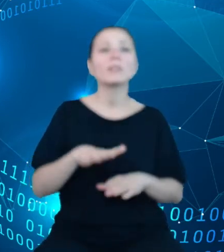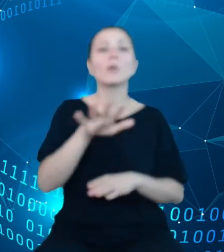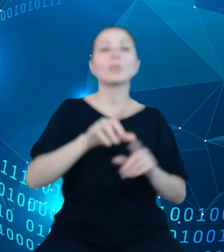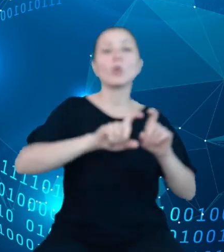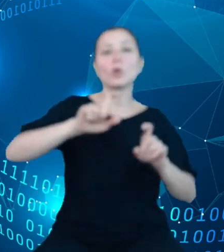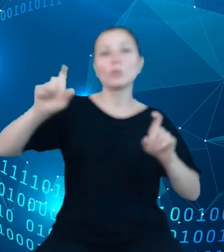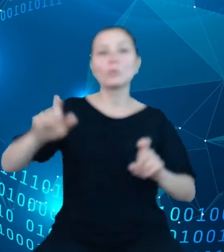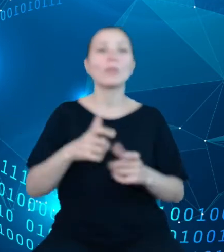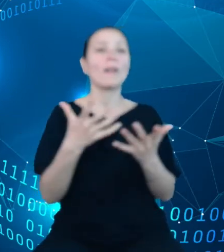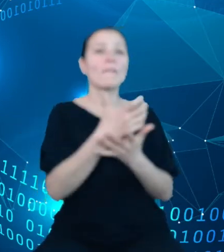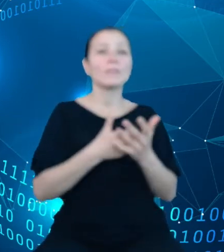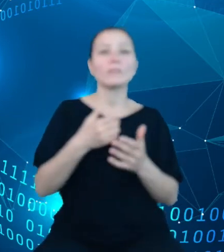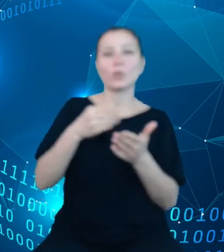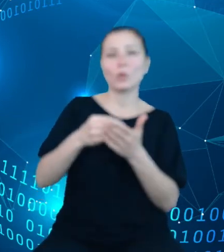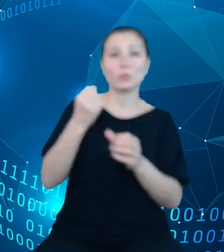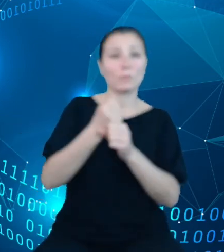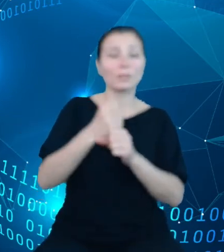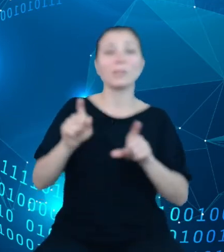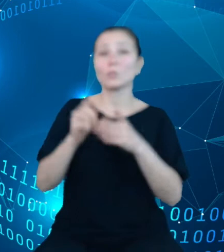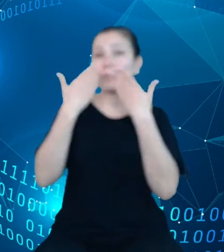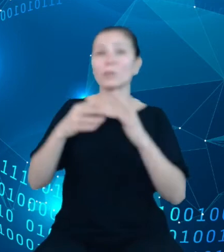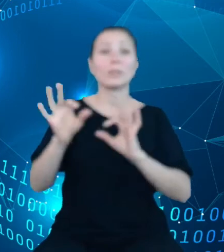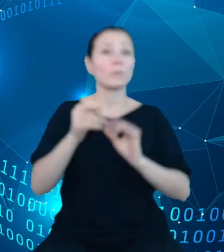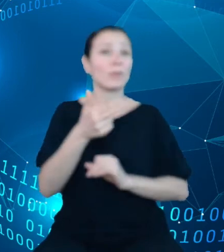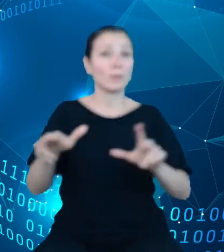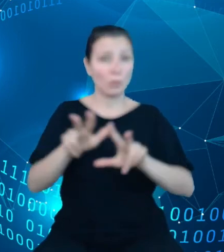wydzielono informacje na temat rodziny. W ramach dziedzinowych baz wiedzy